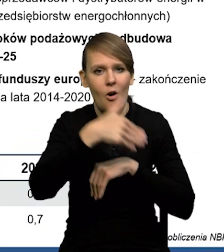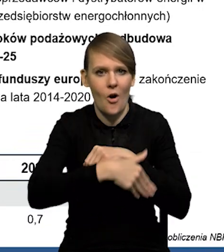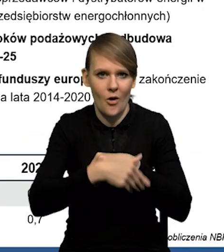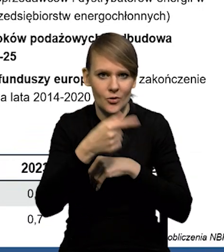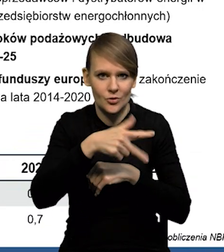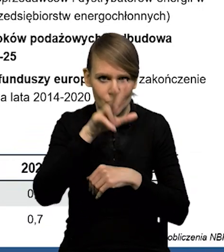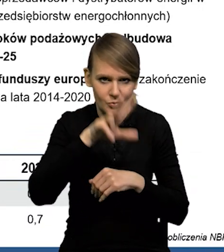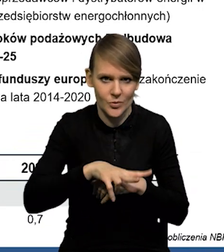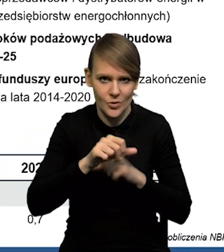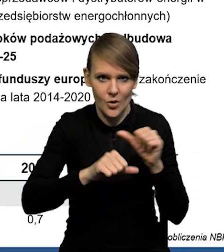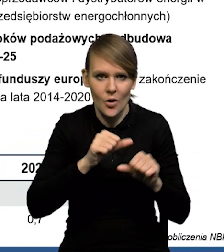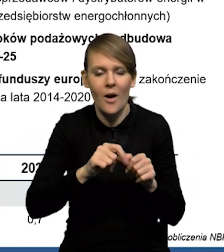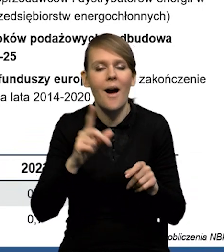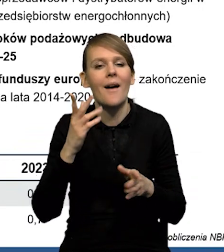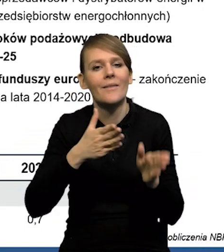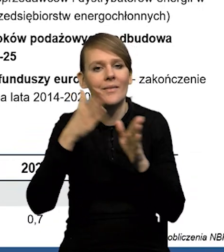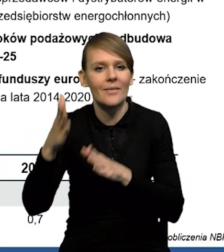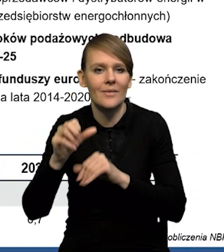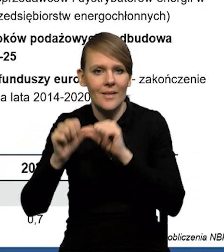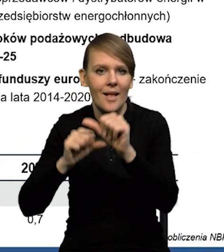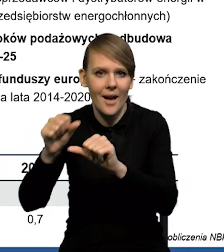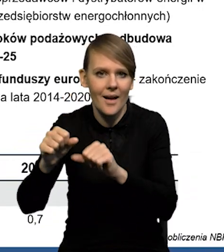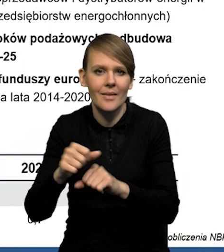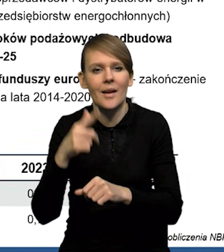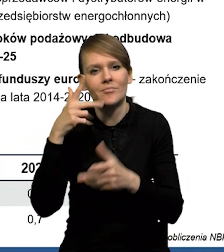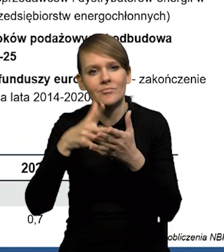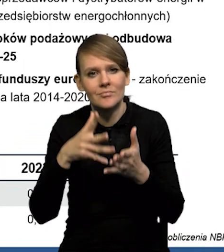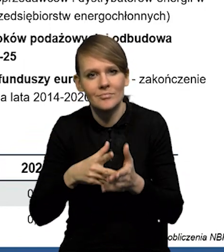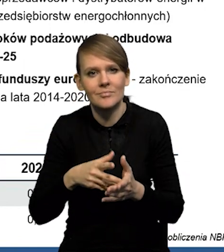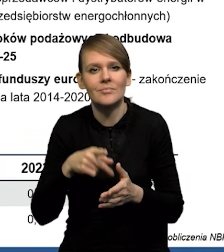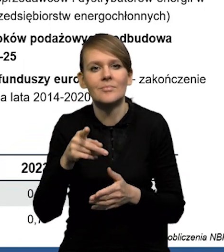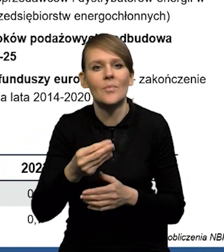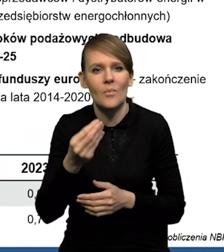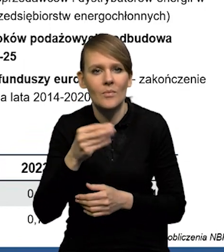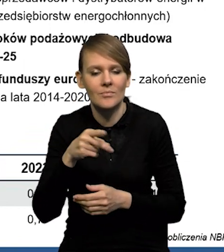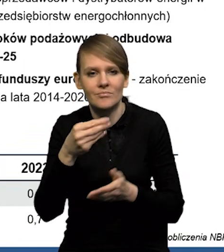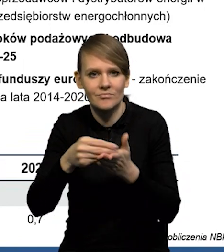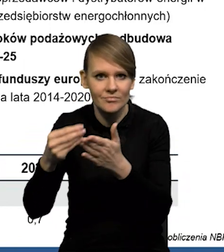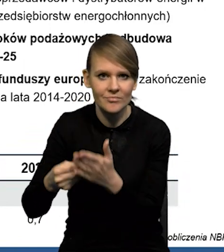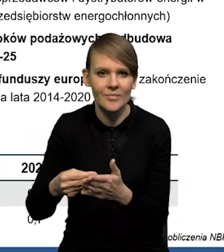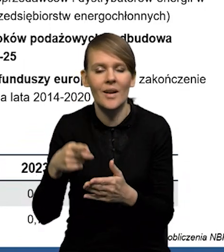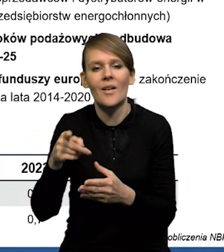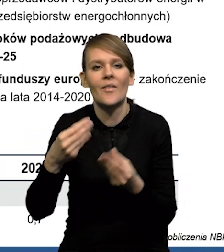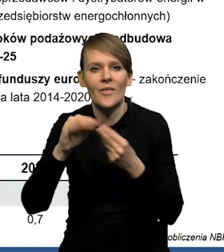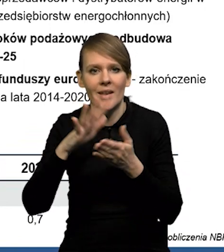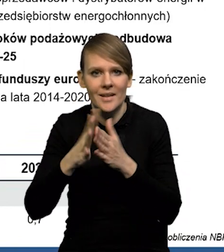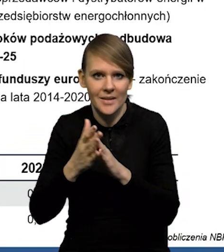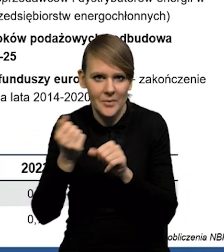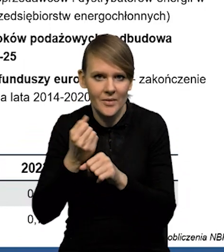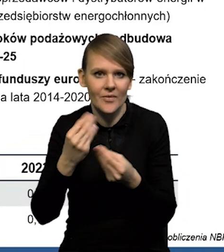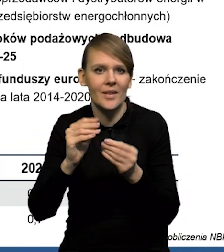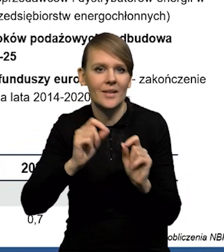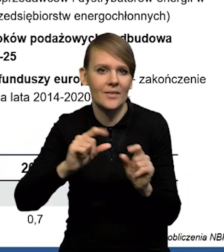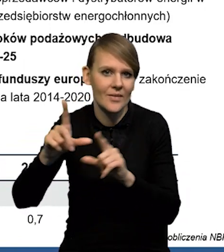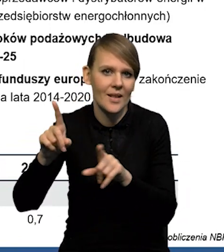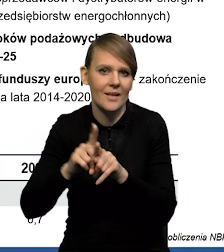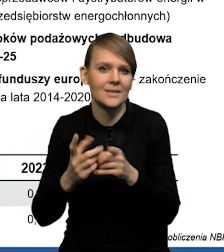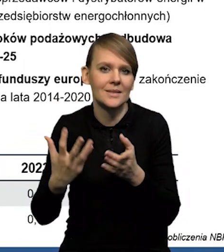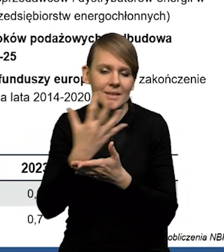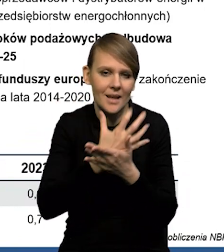Natomiast w kolejnych latach podnosimy prognozę spożycia ze względu na mocniejszy rynek pracy, niższą inflację i jednocześnie wyższą ścieżkę nominalnych wynagrodzeń,